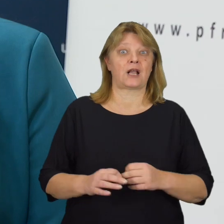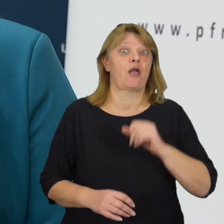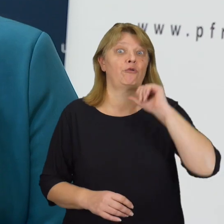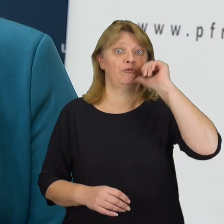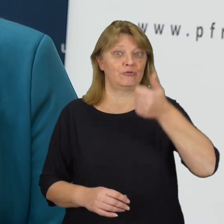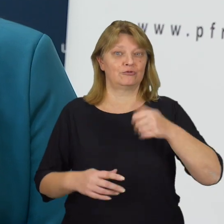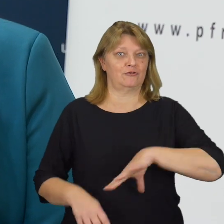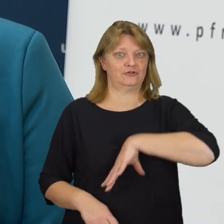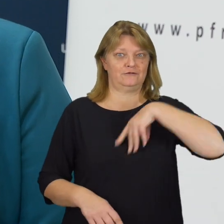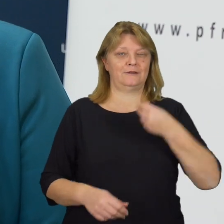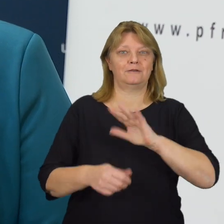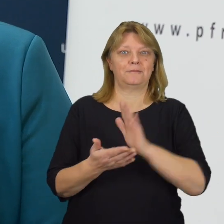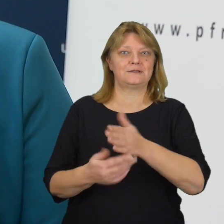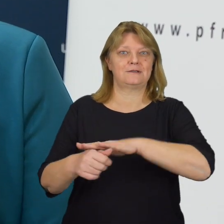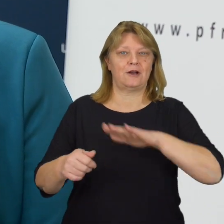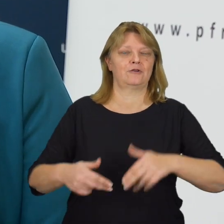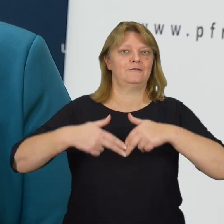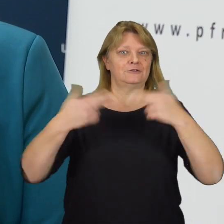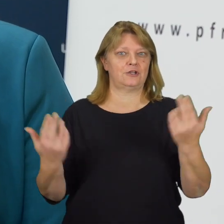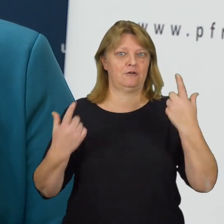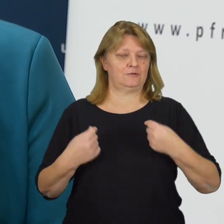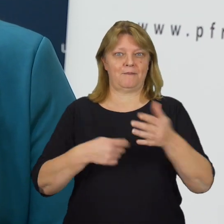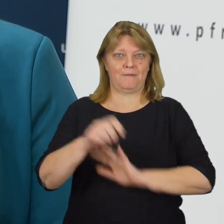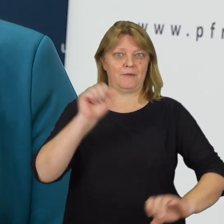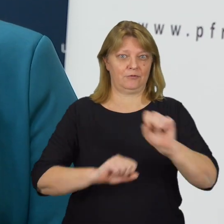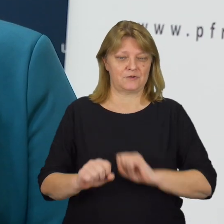Spotykamy się w przeddzień Międzynarodowego Dnia Osób z Niepełnosprawnościami.